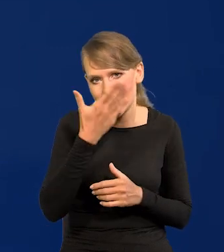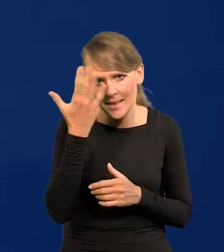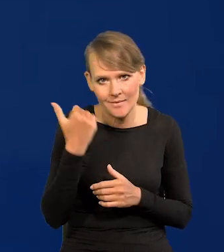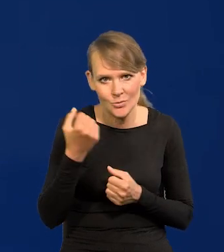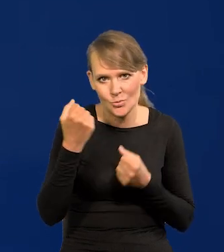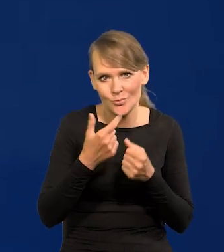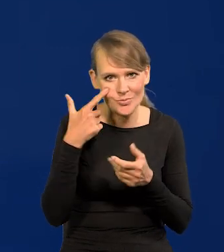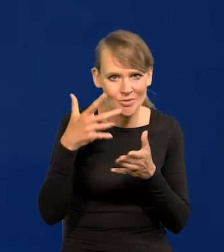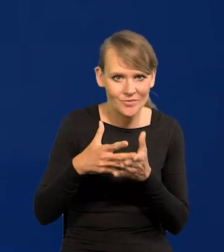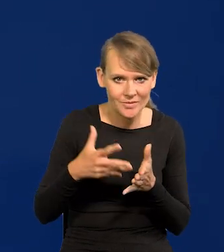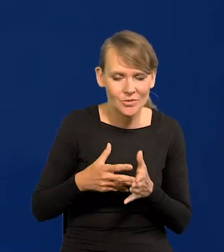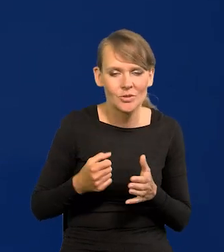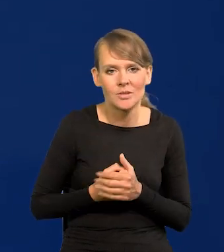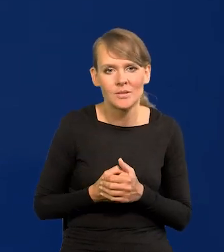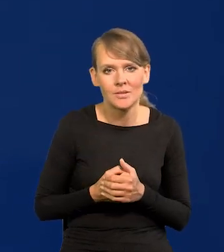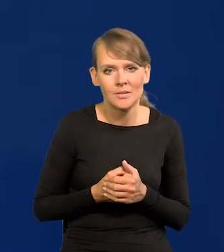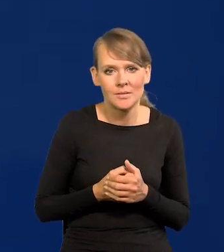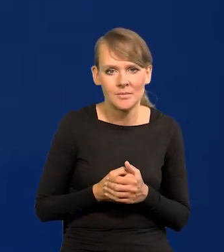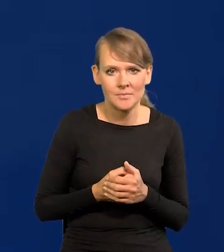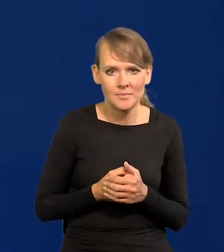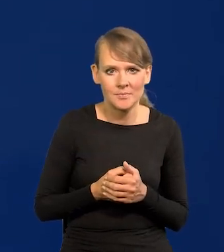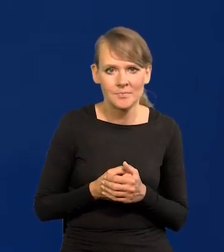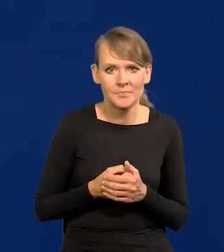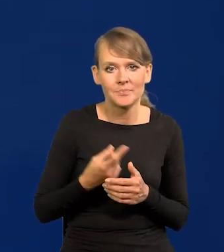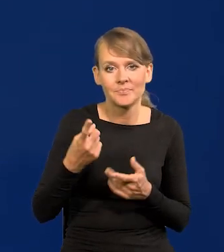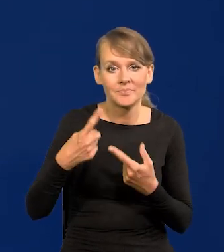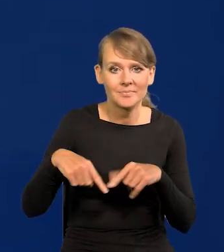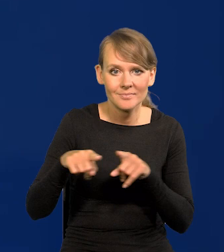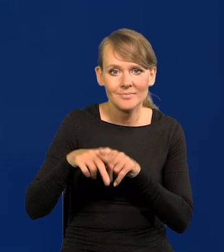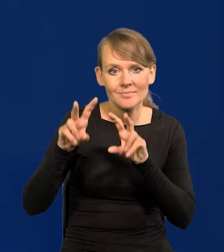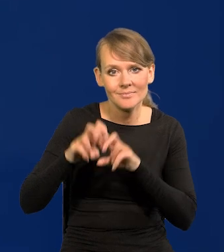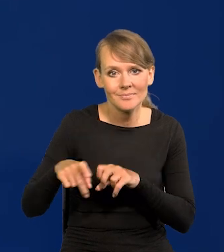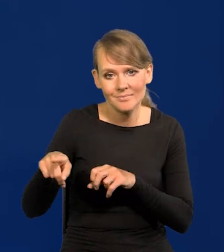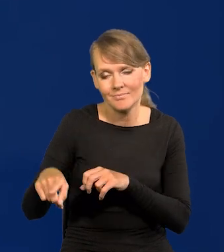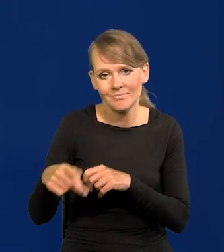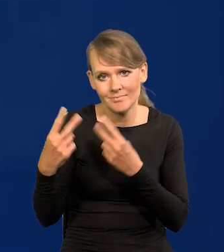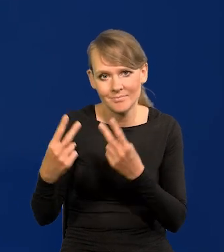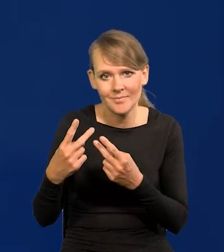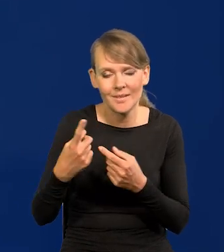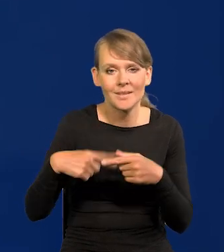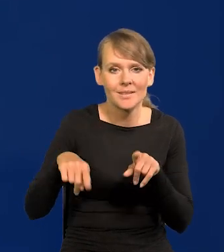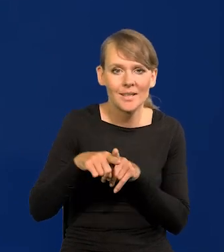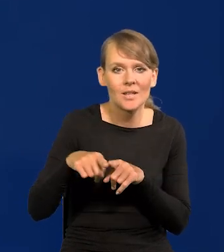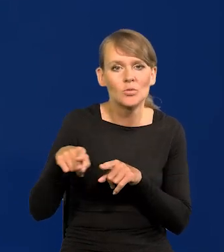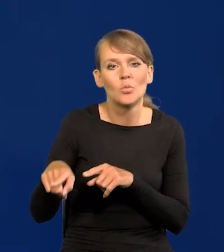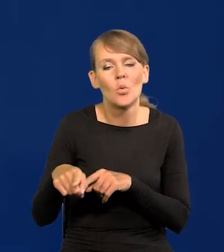bo prezentuję stanowisko banku i naszego zespołu analitycznego, a zespół analityczny i projekcja mówi tylko,